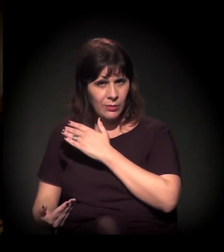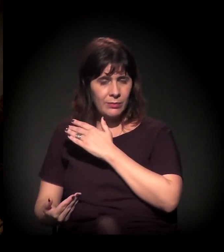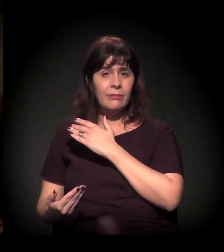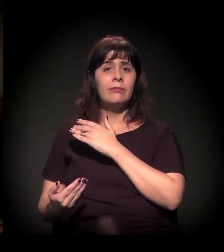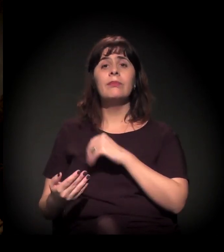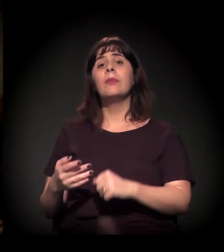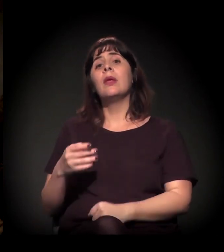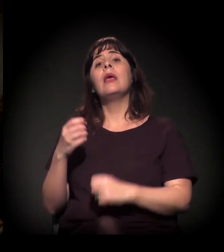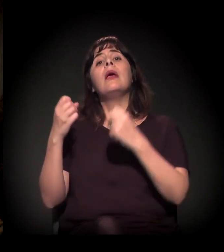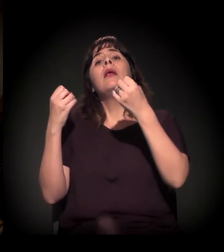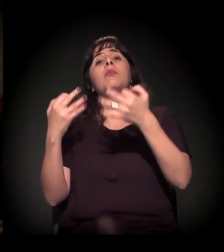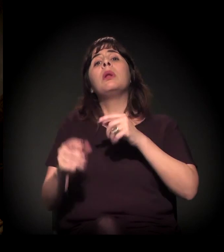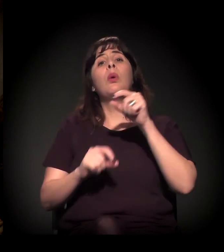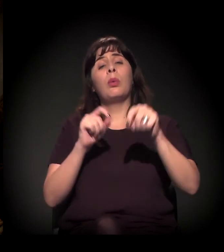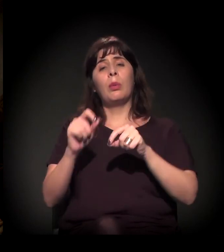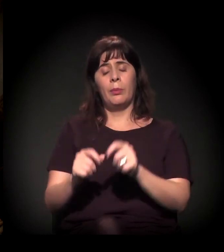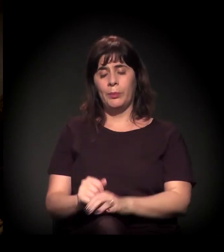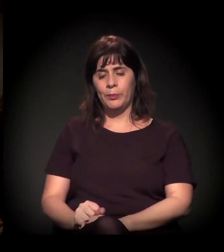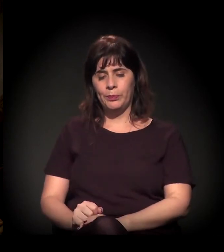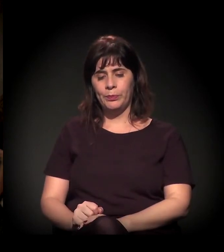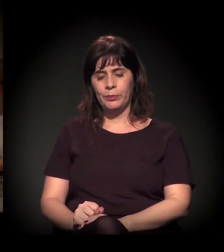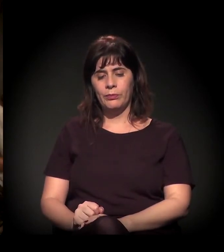Colocou para ser o secretário da Educação nada mais, nada menos,